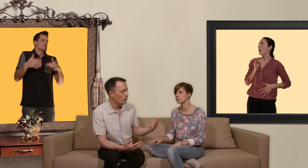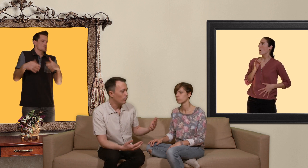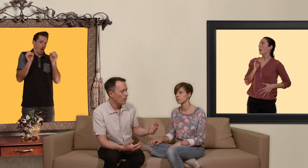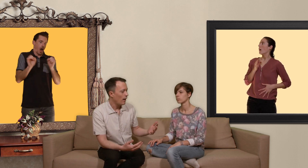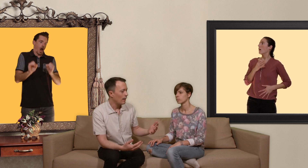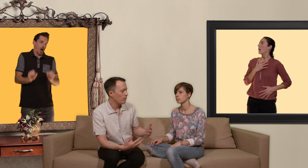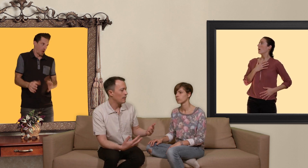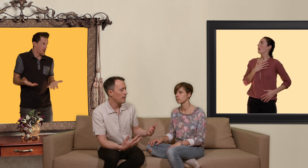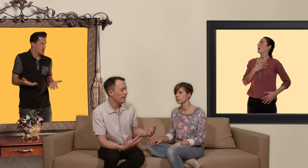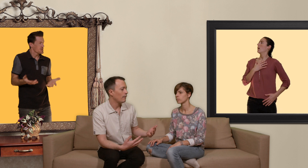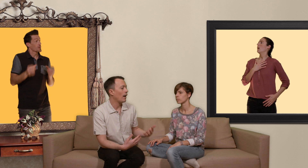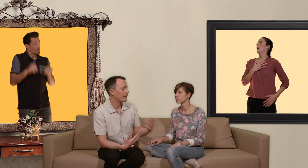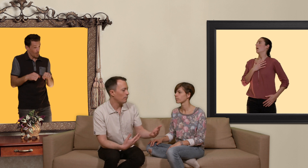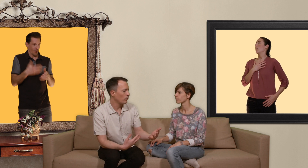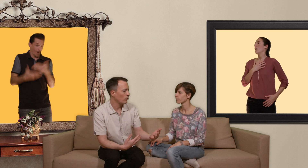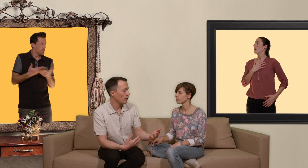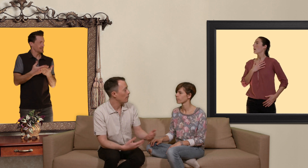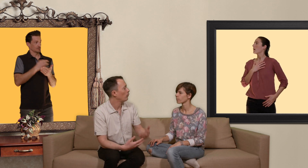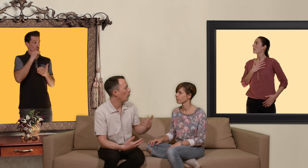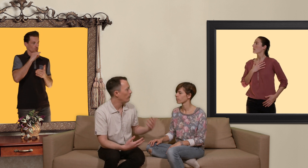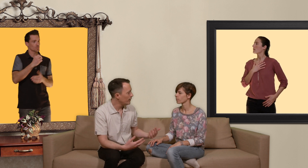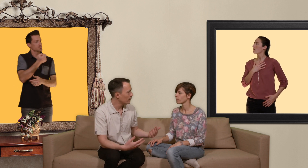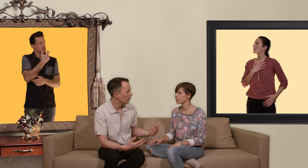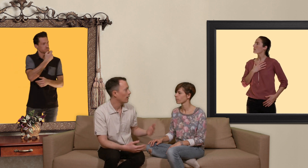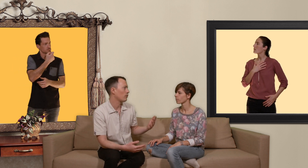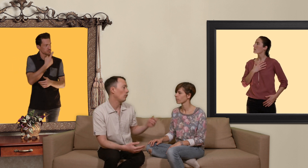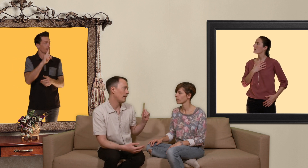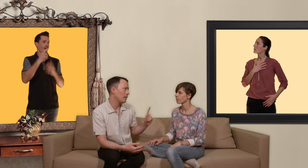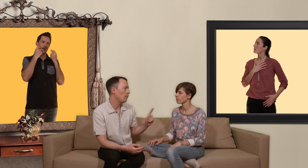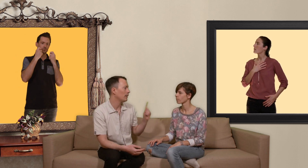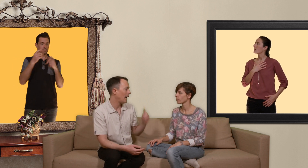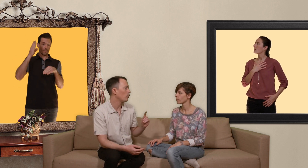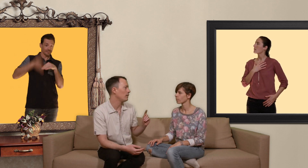tu as la possibilité d'avoir un traitement d'urgence à prendre au plus vite mais attention au maximum 48 heures après le rapport sexuel..